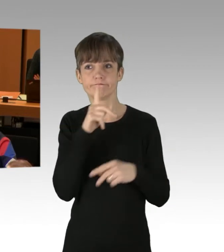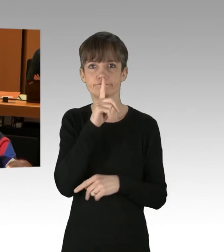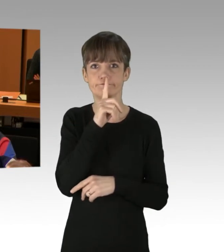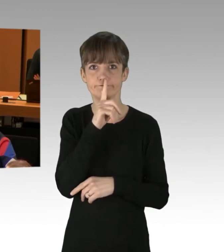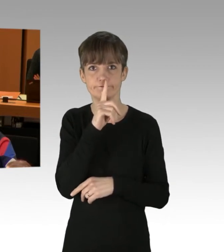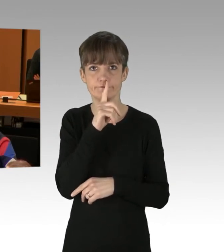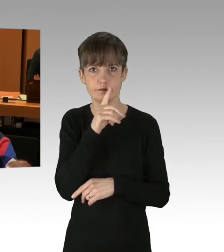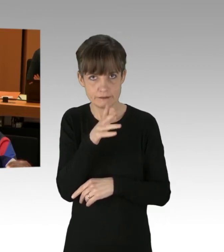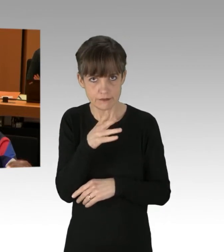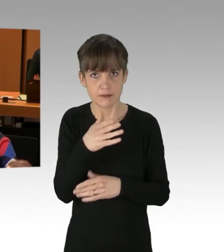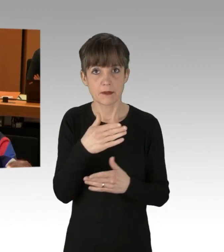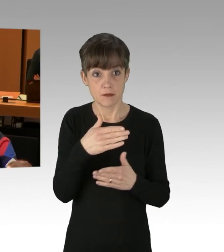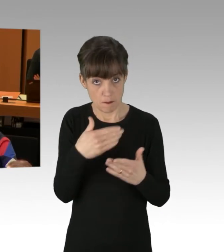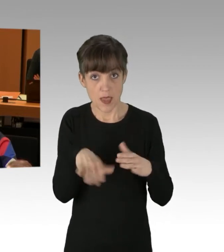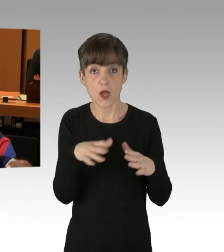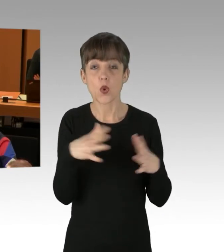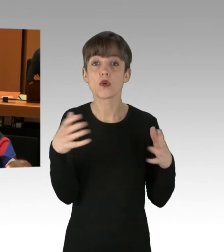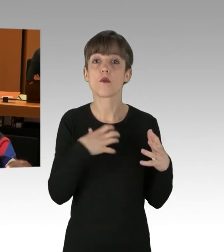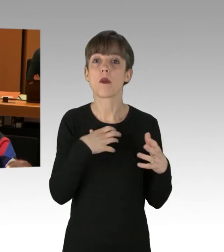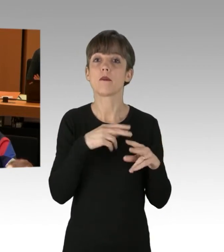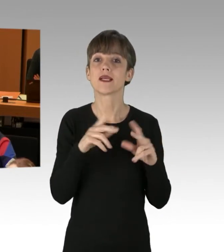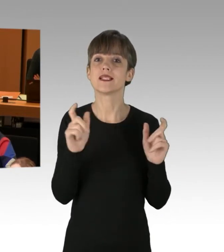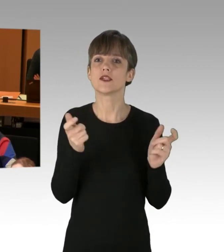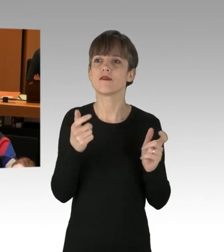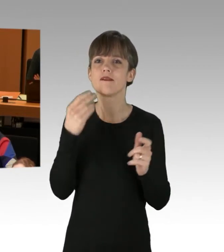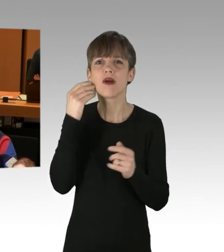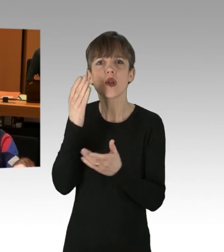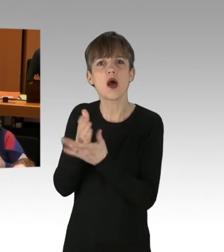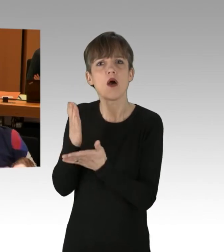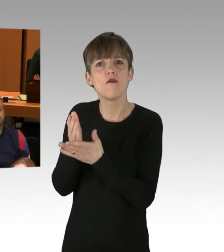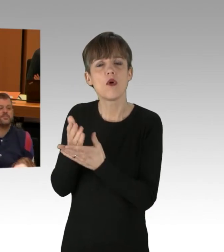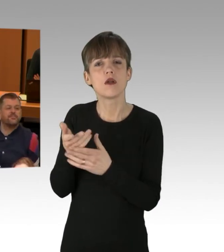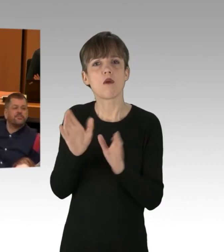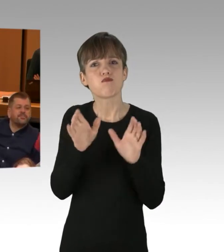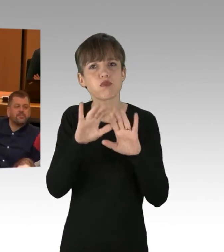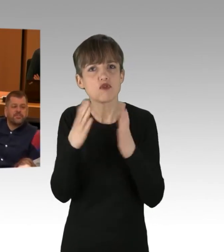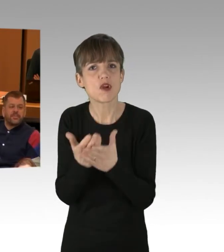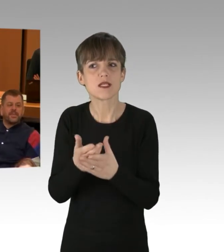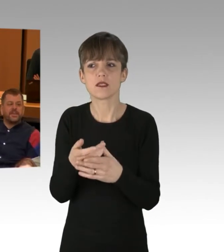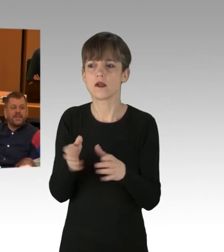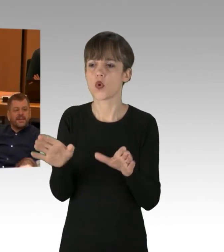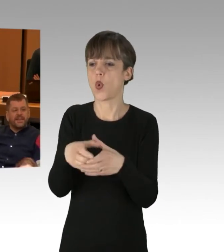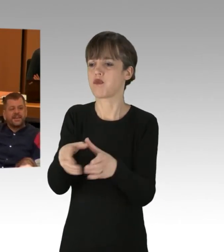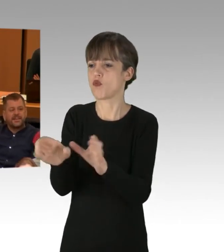und wann hören wir auf, zu pauschalisieren und in Gruppen aufzuteilen und zu beschuldigen?